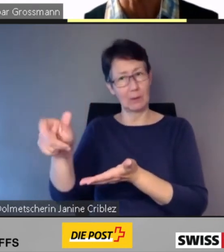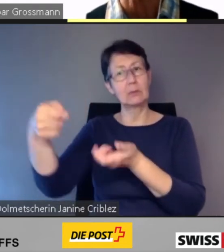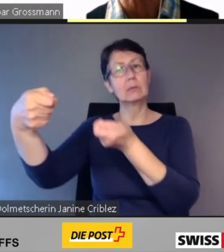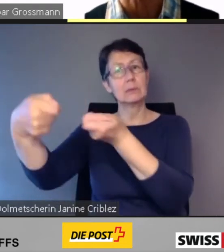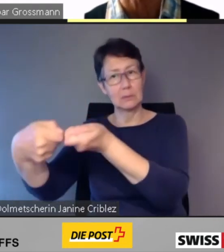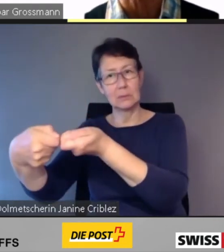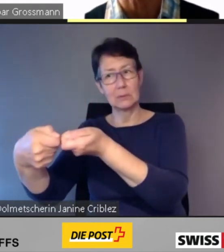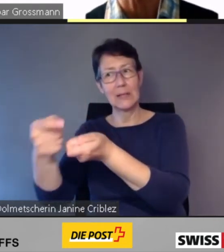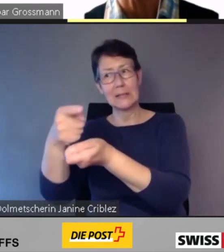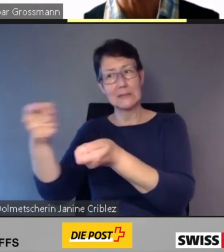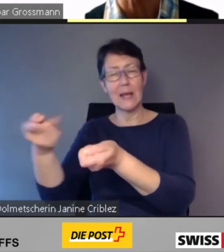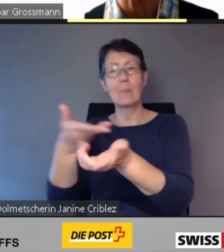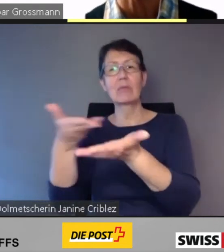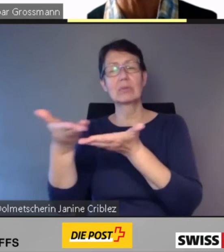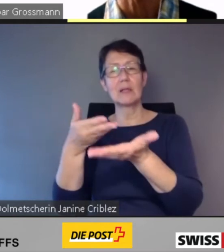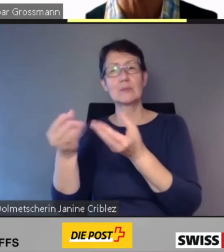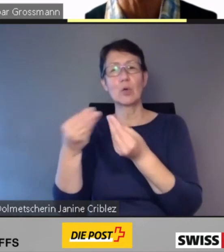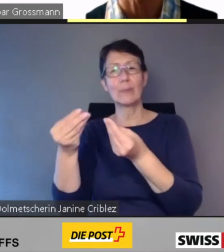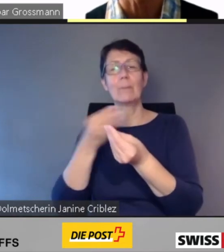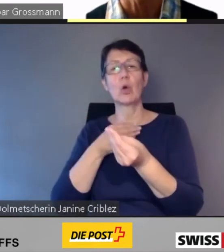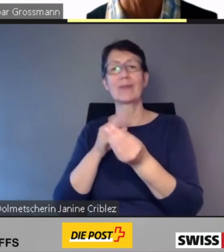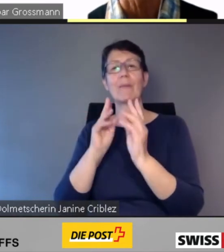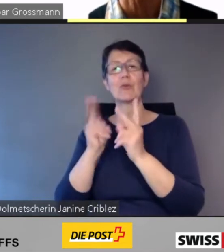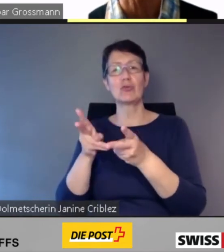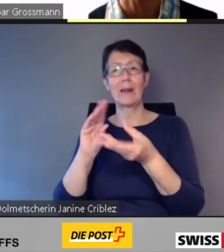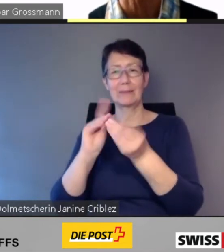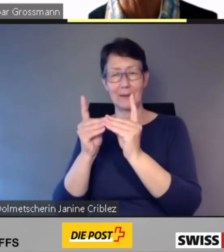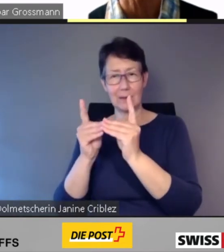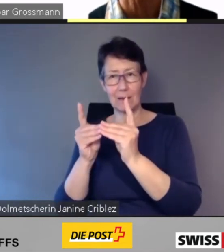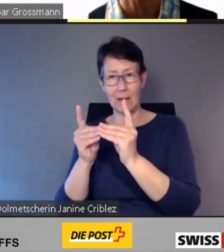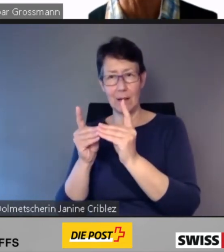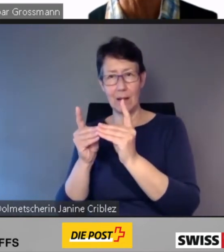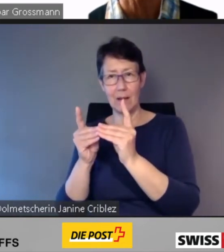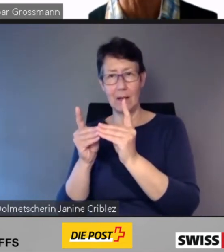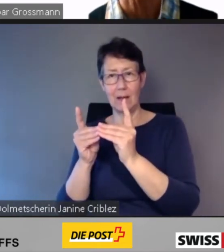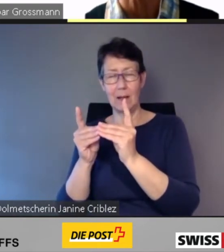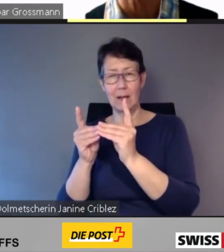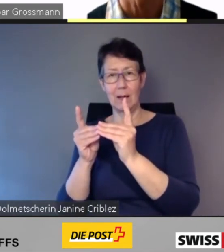die ihr Transportmittel digital bestellen, und es ist flexibel.